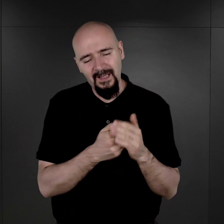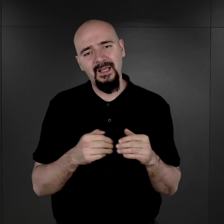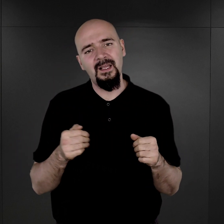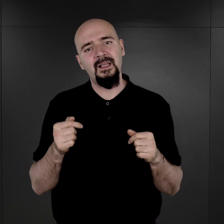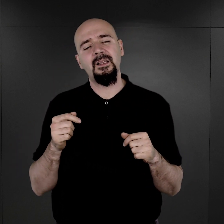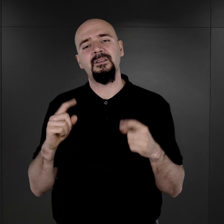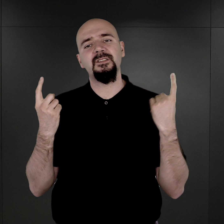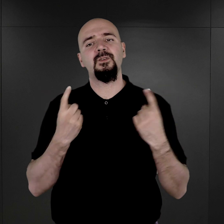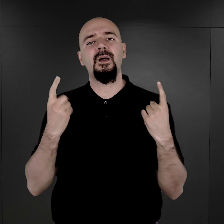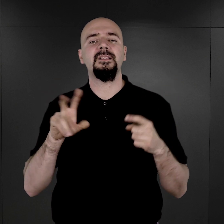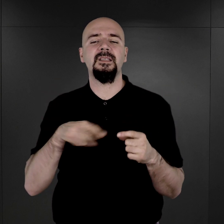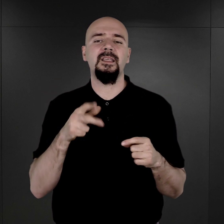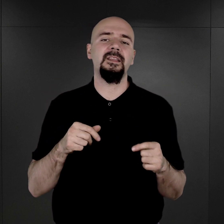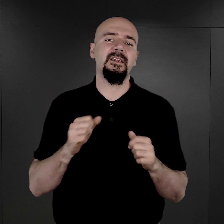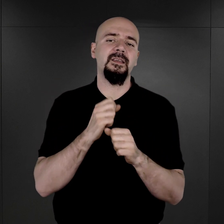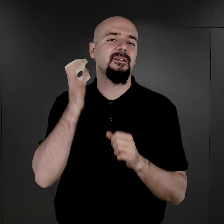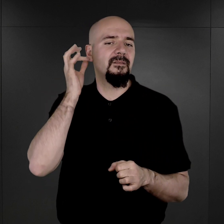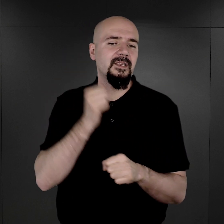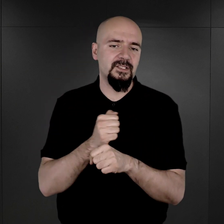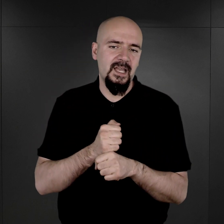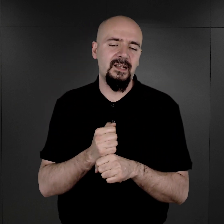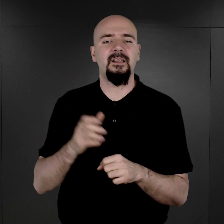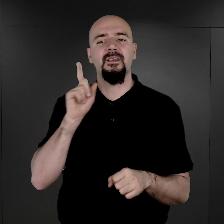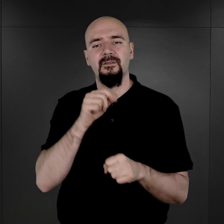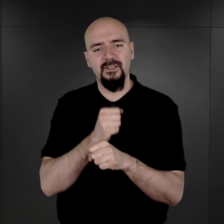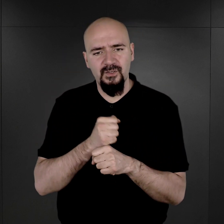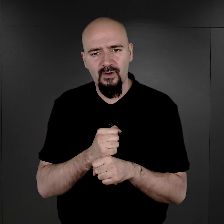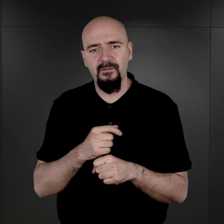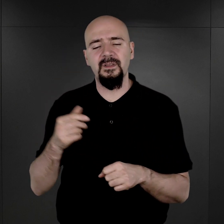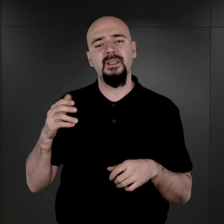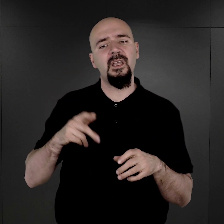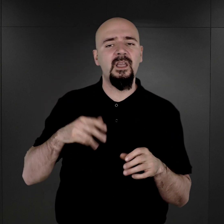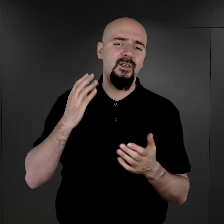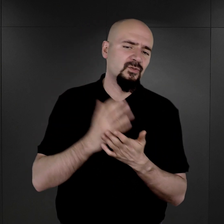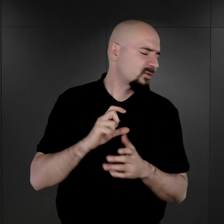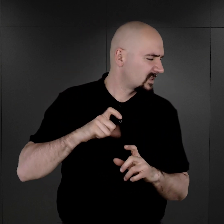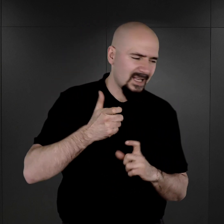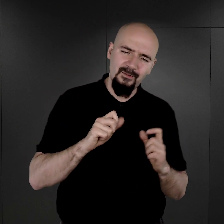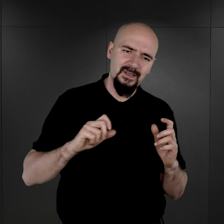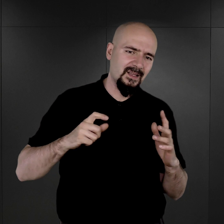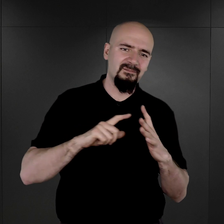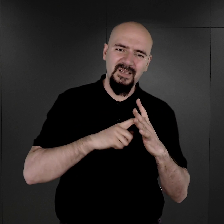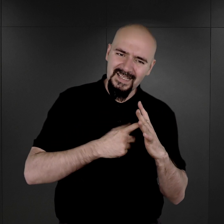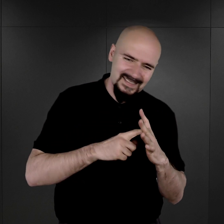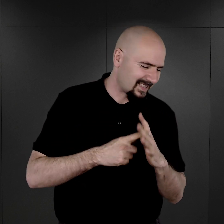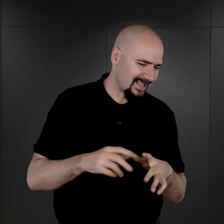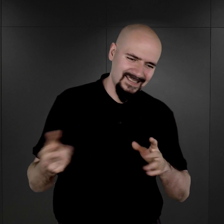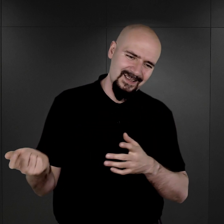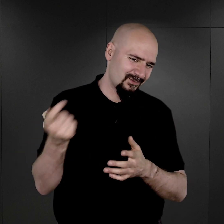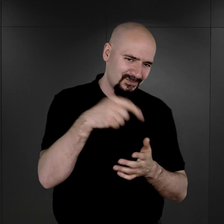w sytuacji, kiedy więźniarki, więźniowie przeszli już cały ten proces rejestracji w obozie,